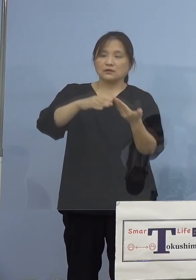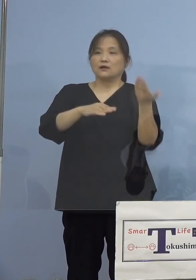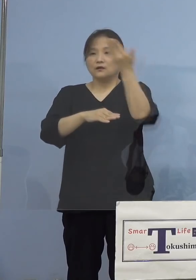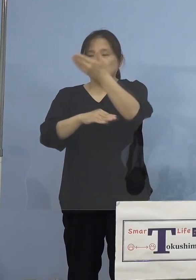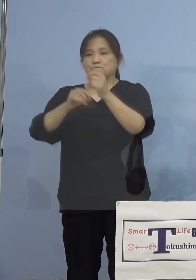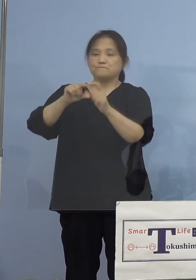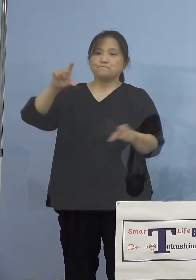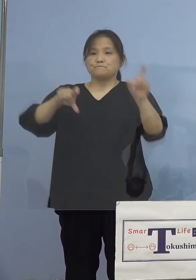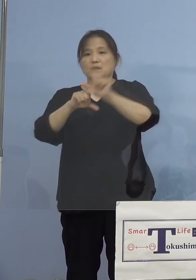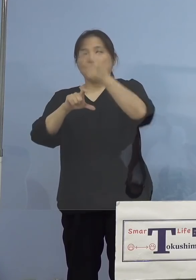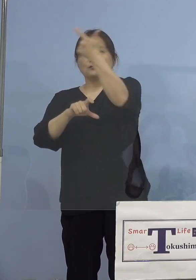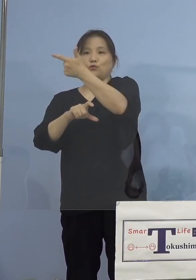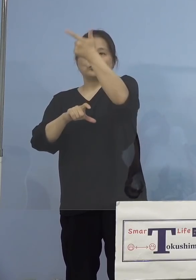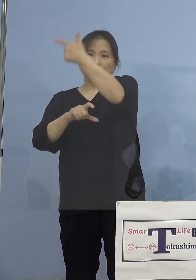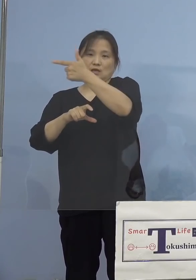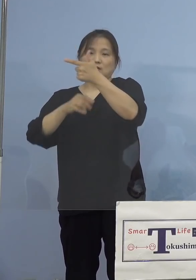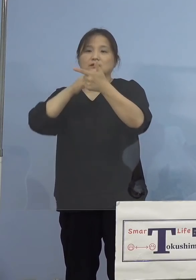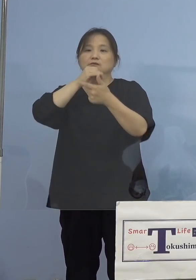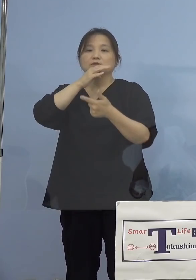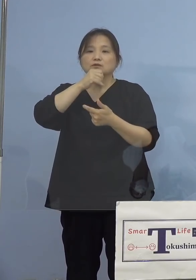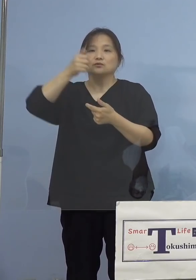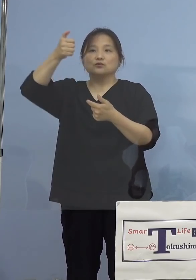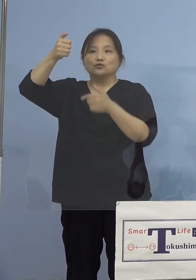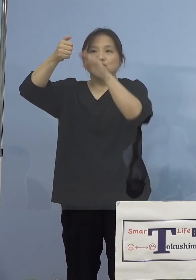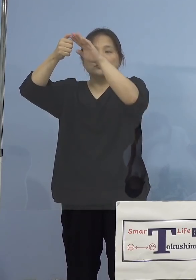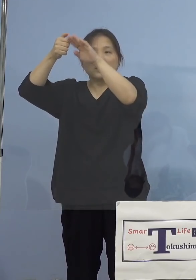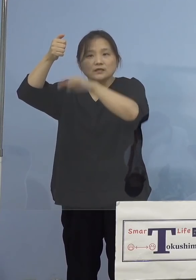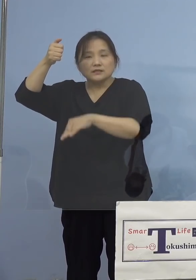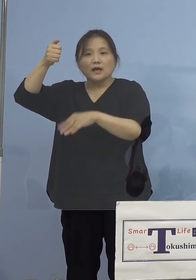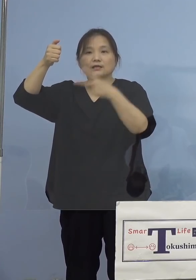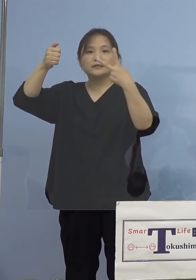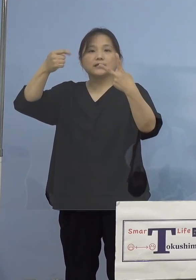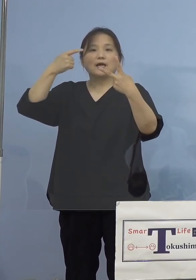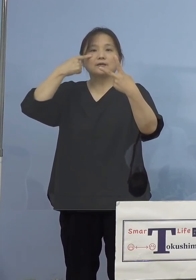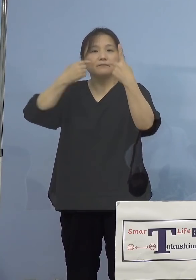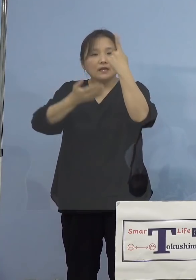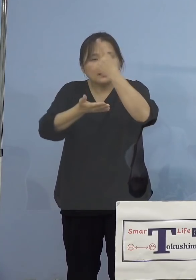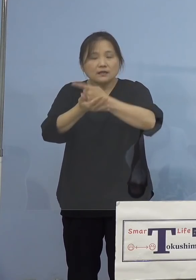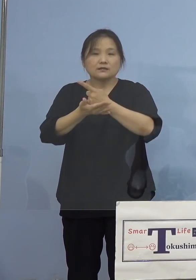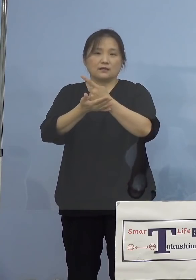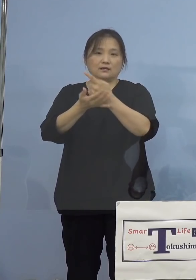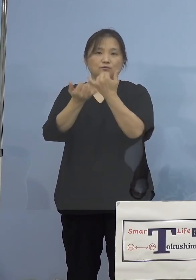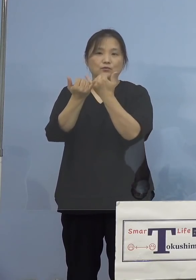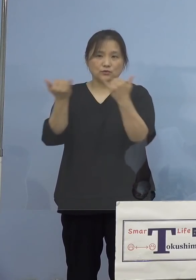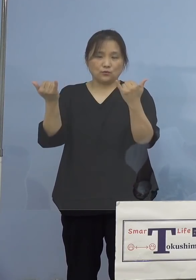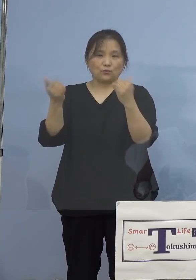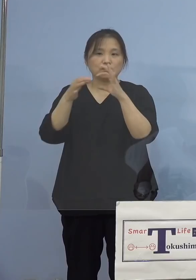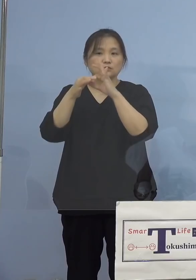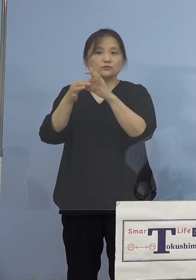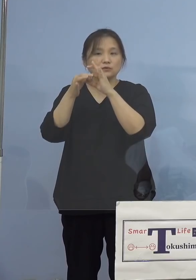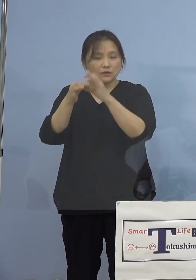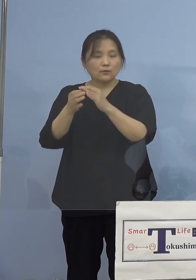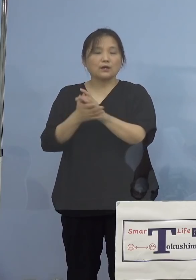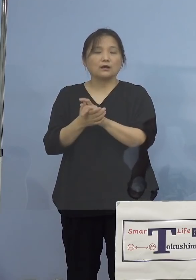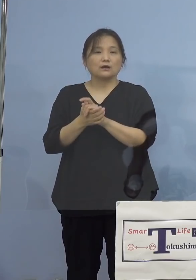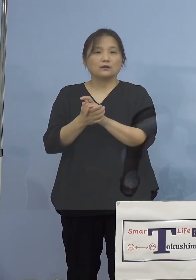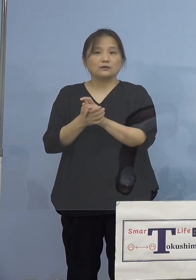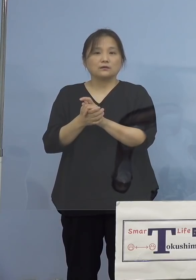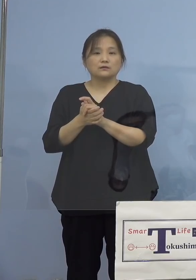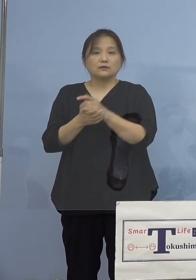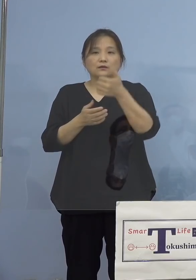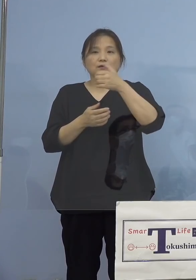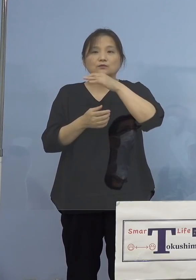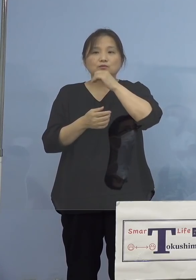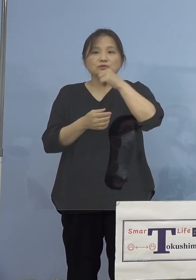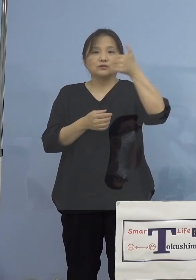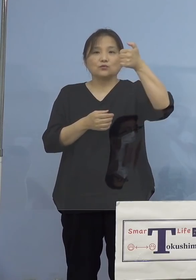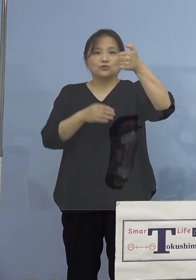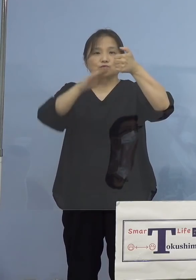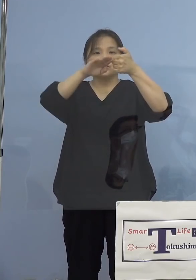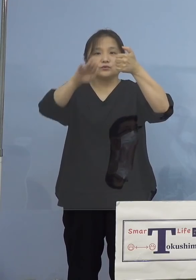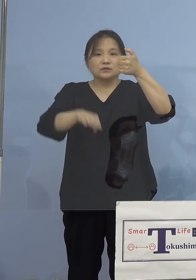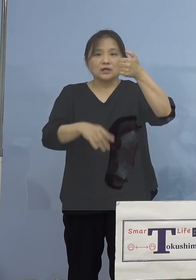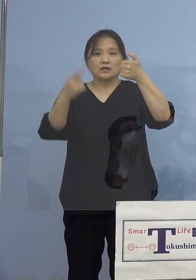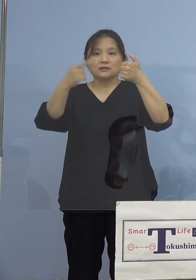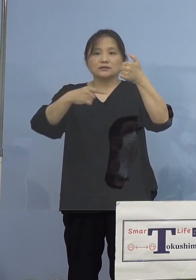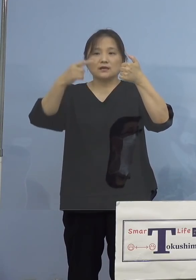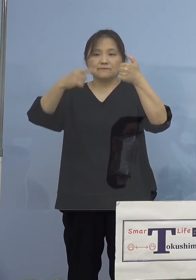50歳代以下、また2回目のみの方 こちらにつきましては50代以下が1,757(人)